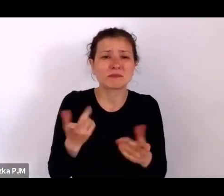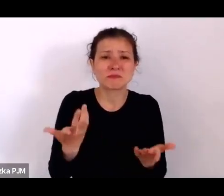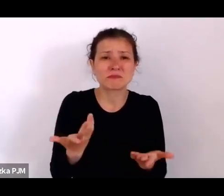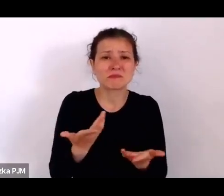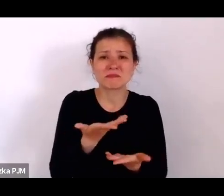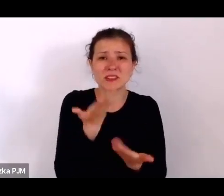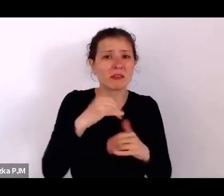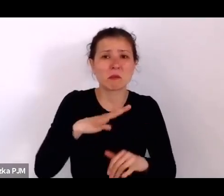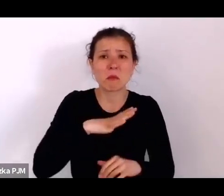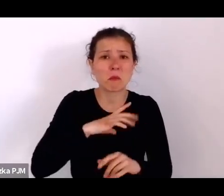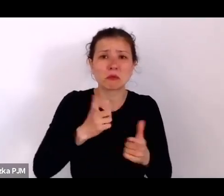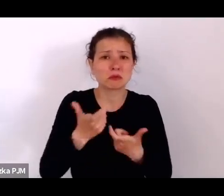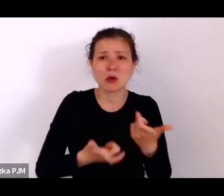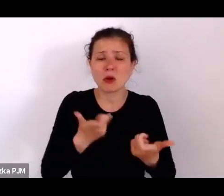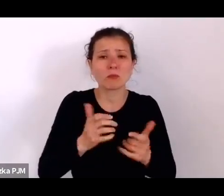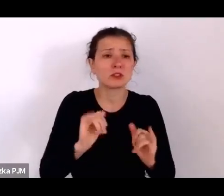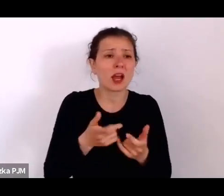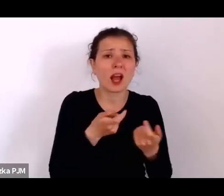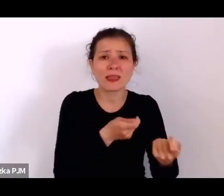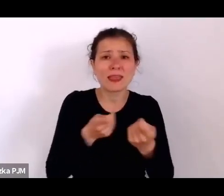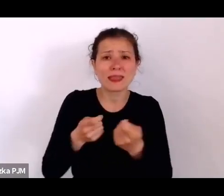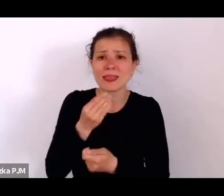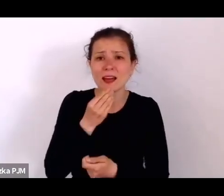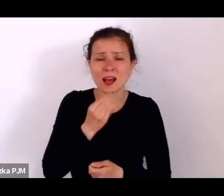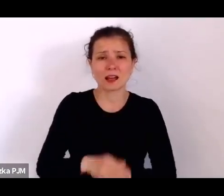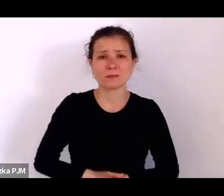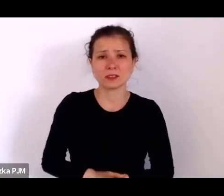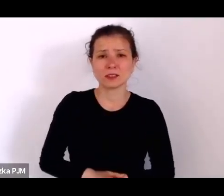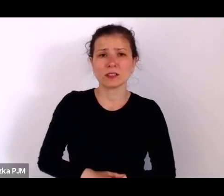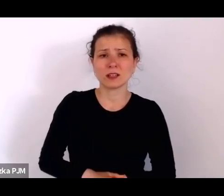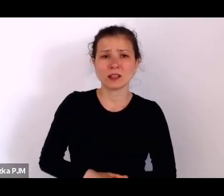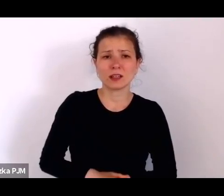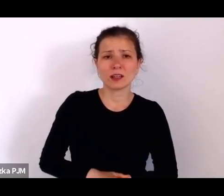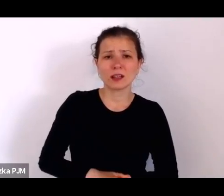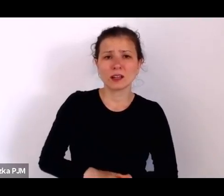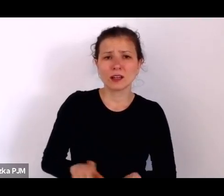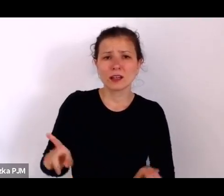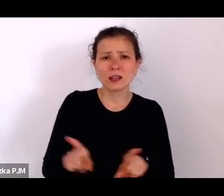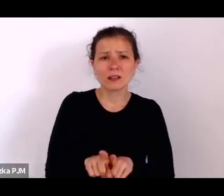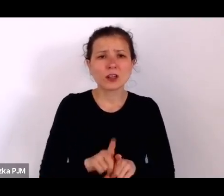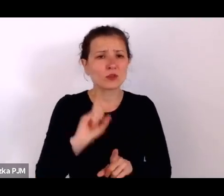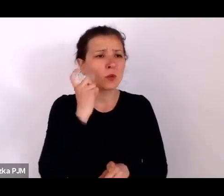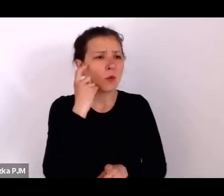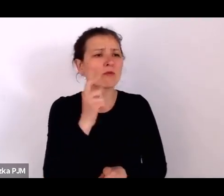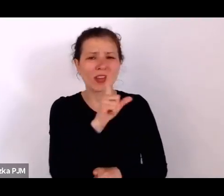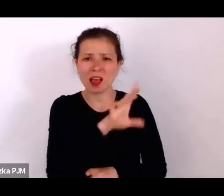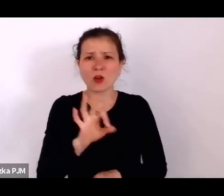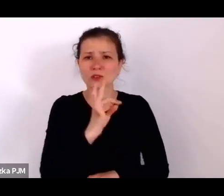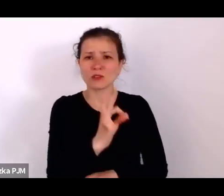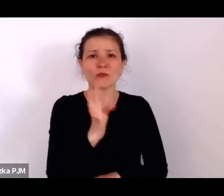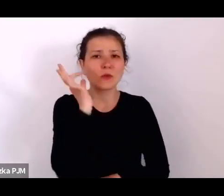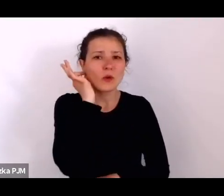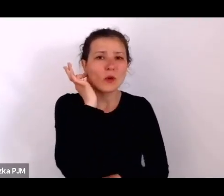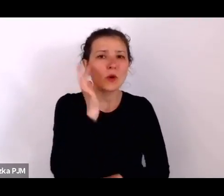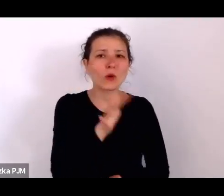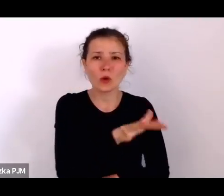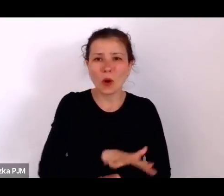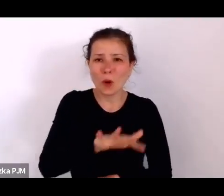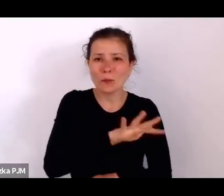Szczególnie ten los kobiet i zresztą ich demograficznie było więcej